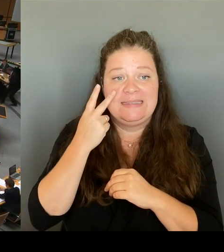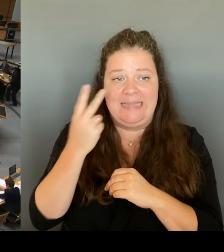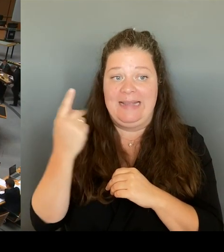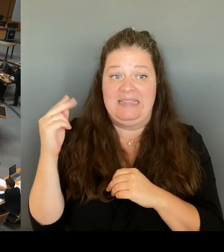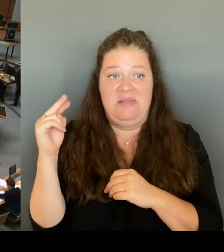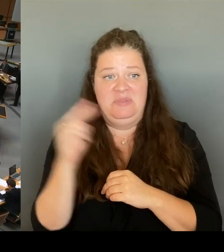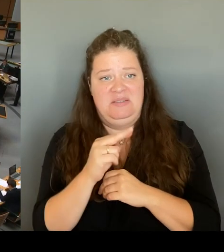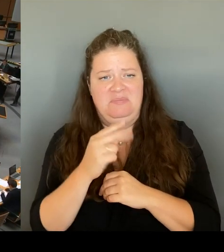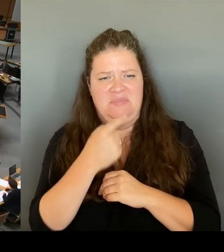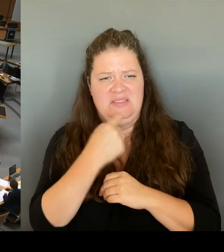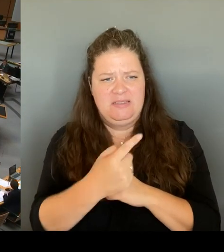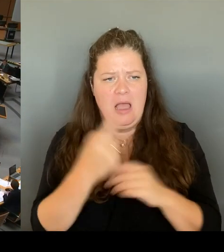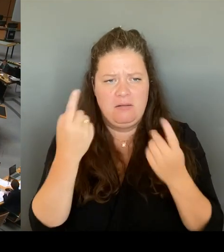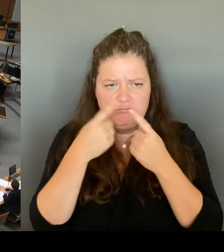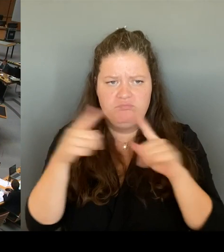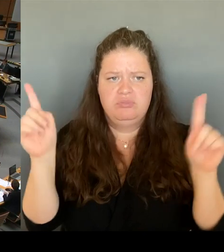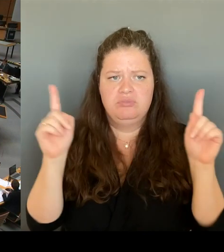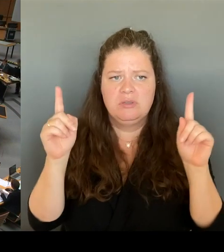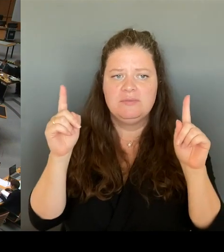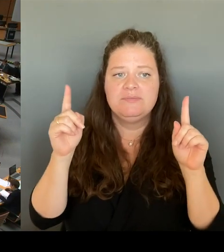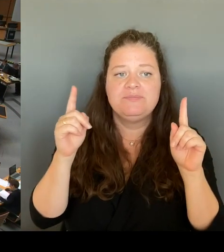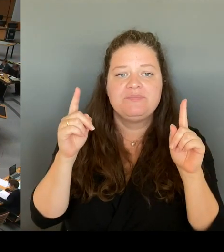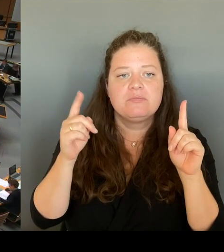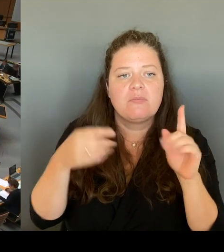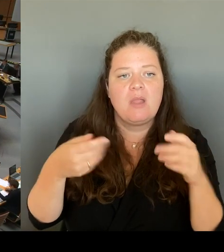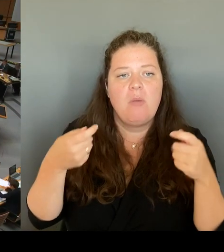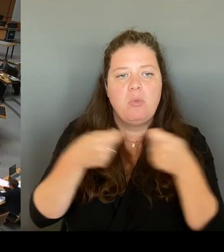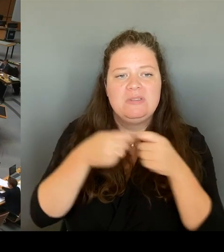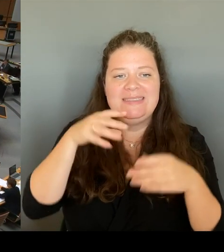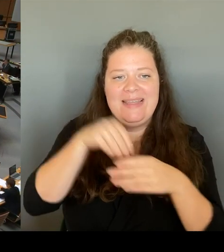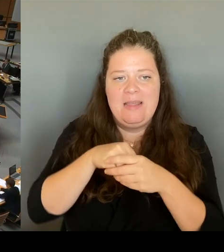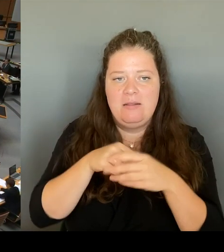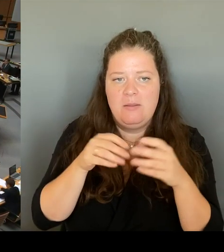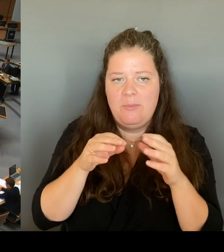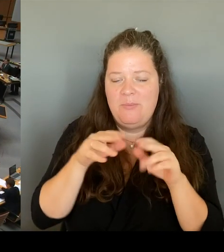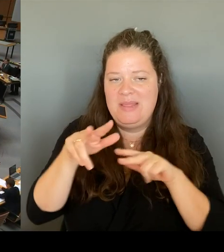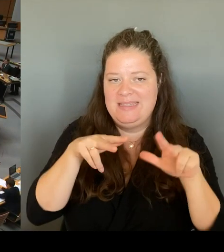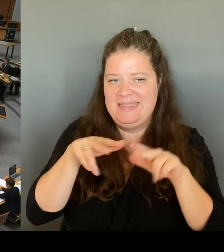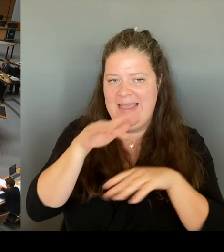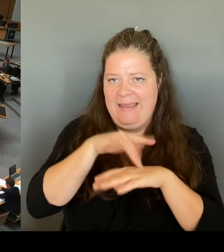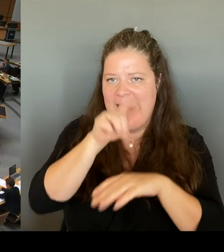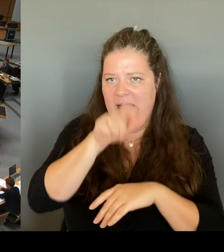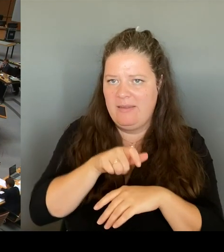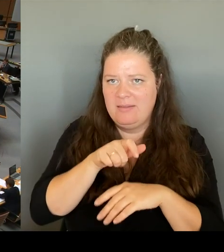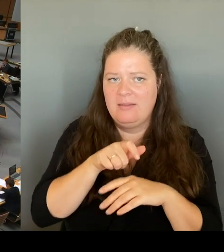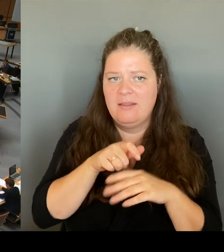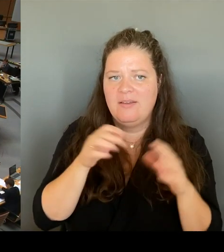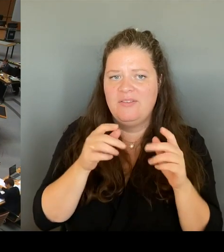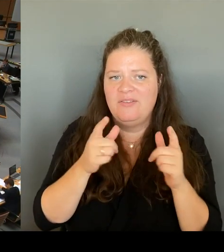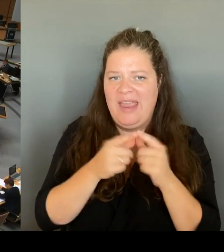eine Justizsenatorin die möglicherweise rechtswidrige Observation